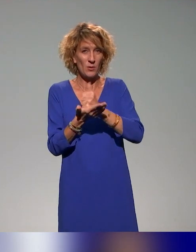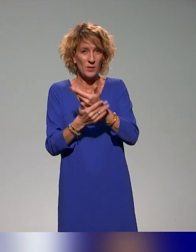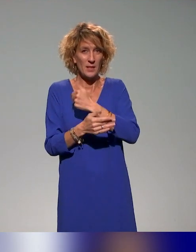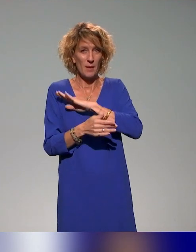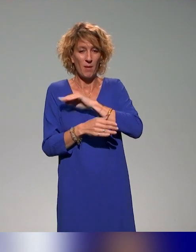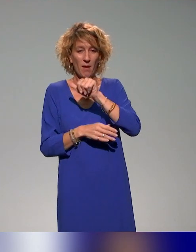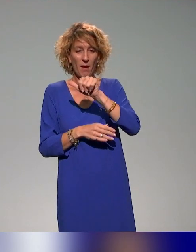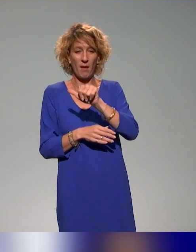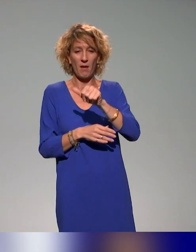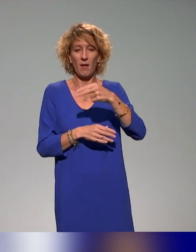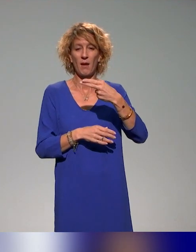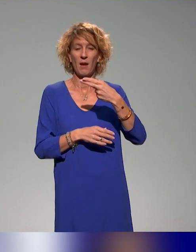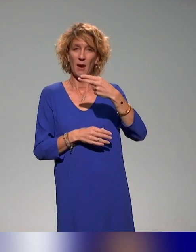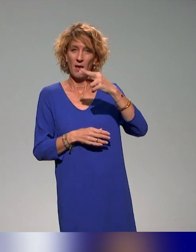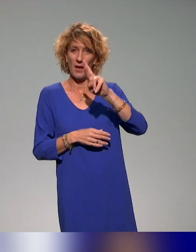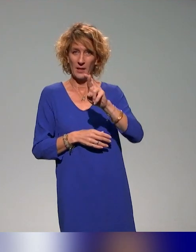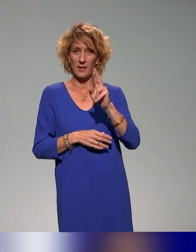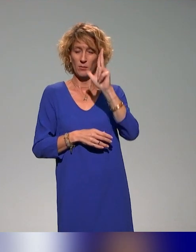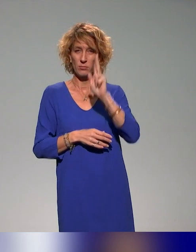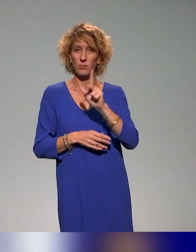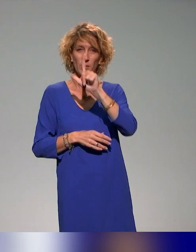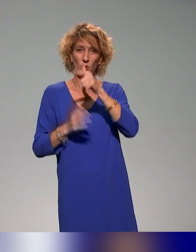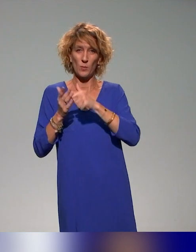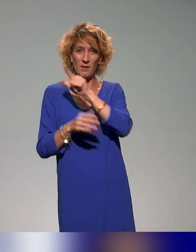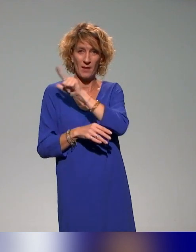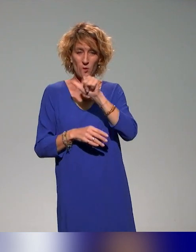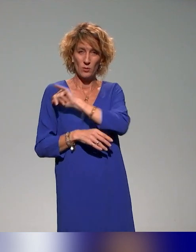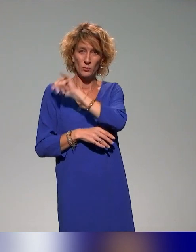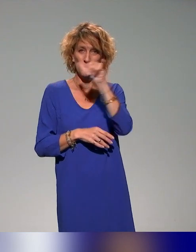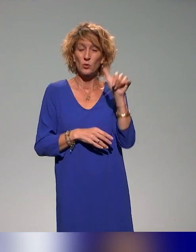qui a démarré en 2022 et qui terminera en décembre 2025.